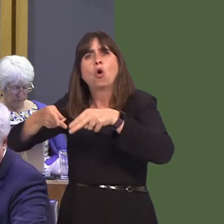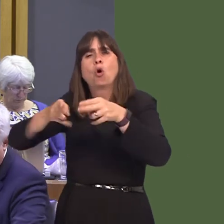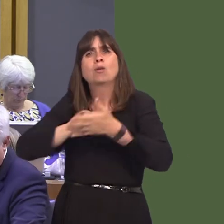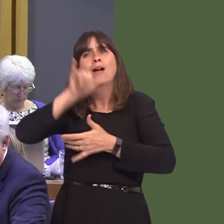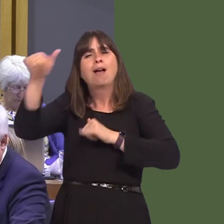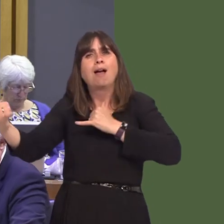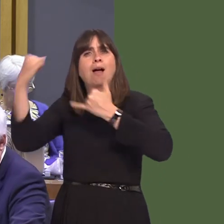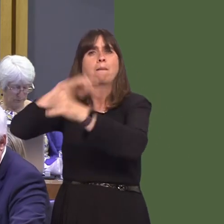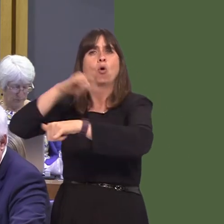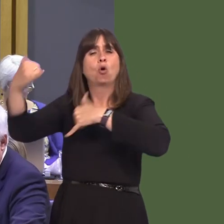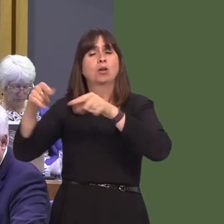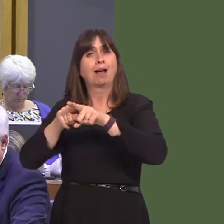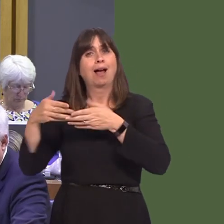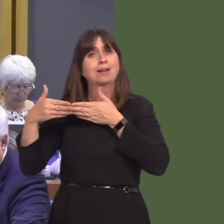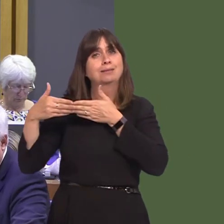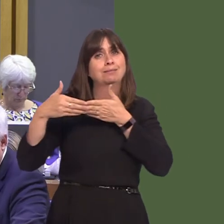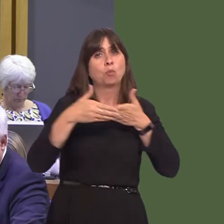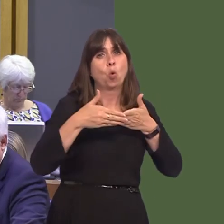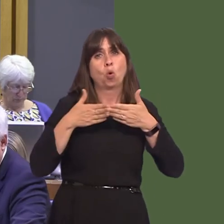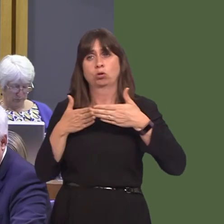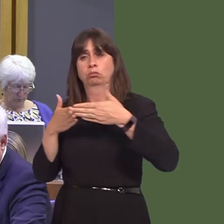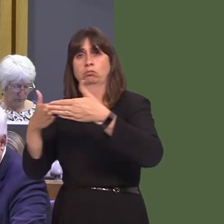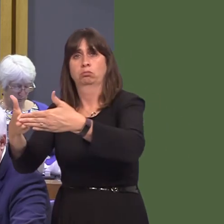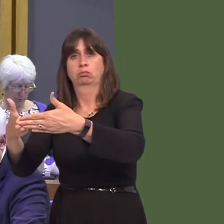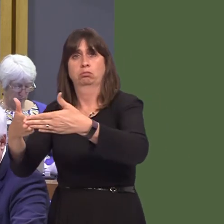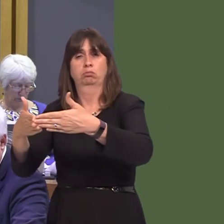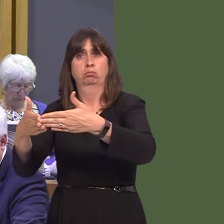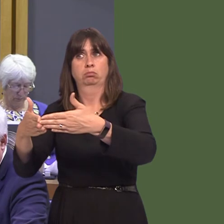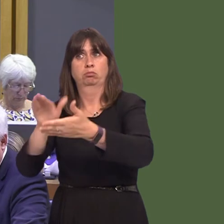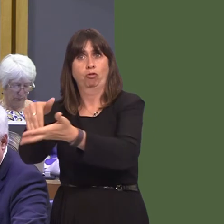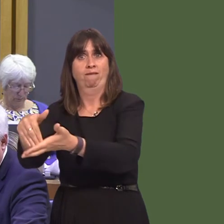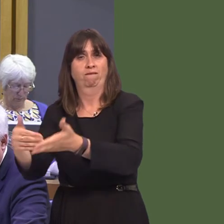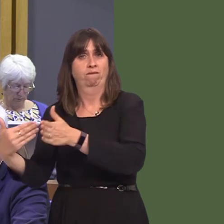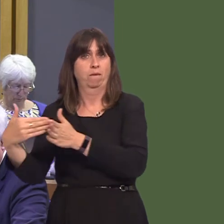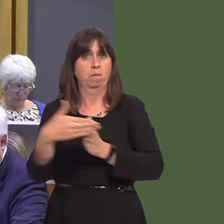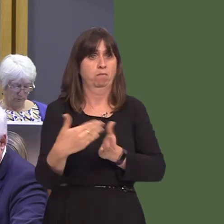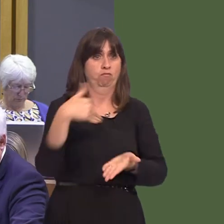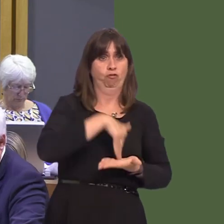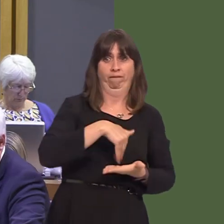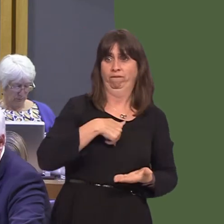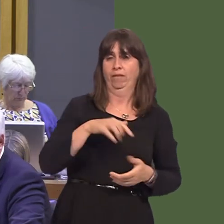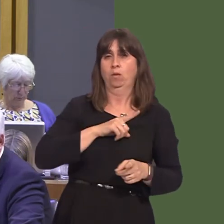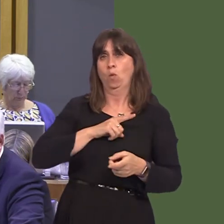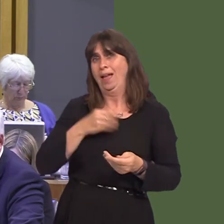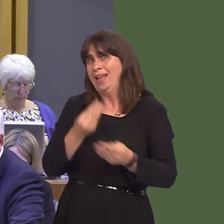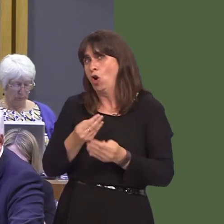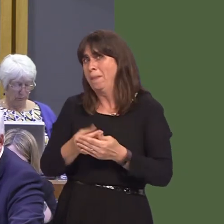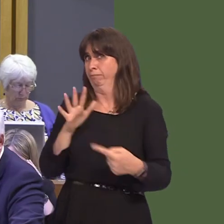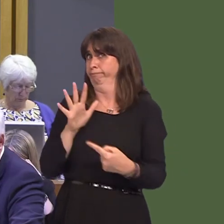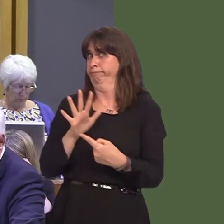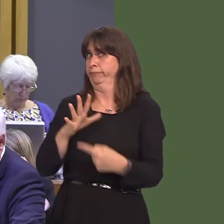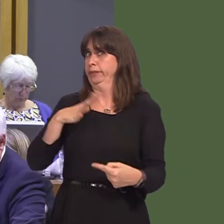and seaportsówill have a huge bearing on economic activity for decades to come? Wales